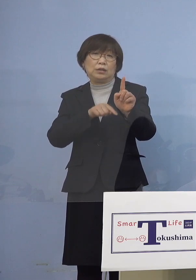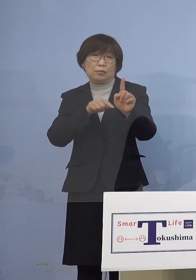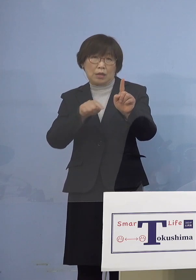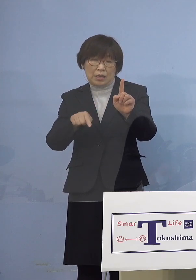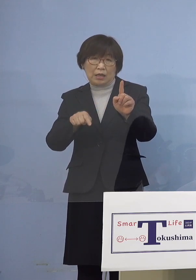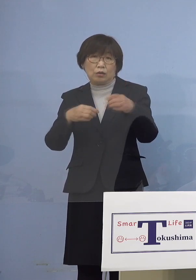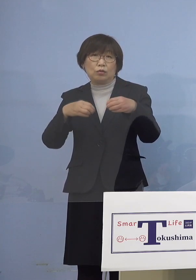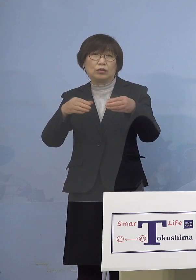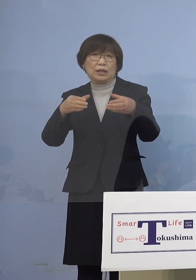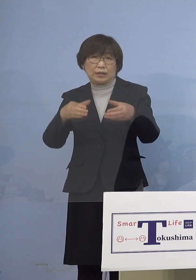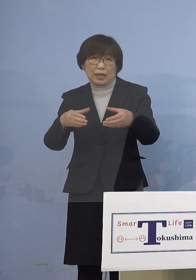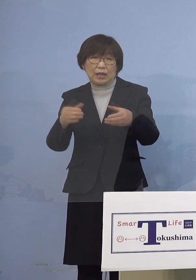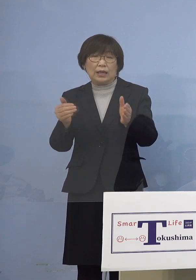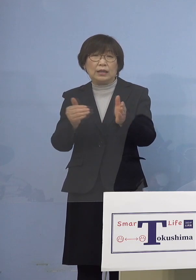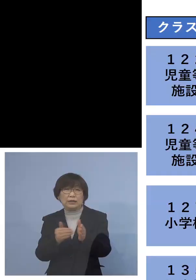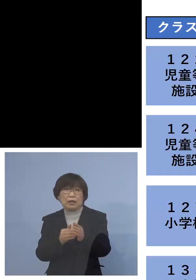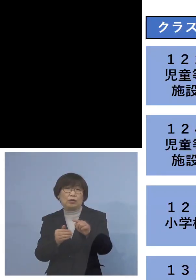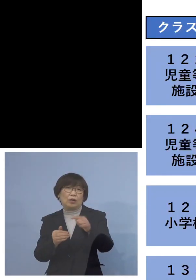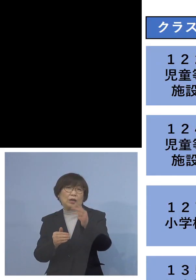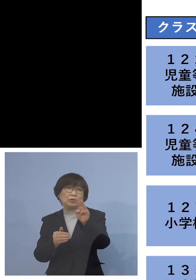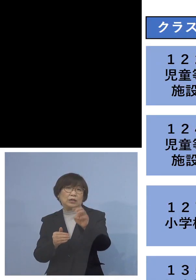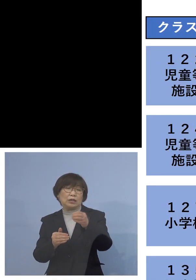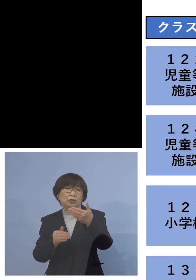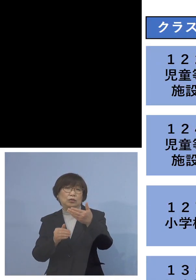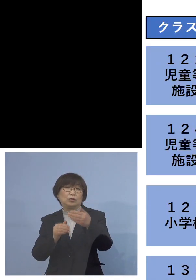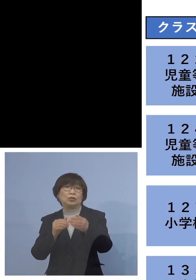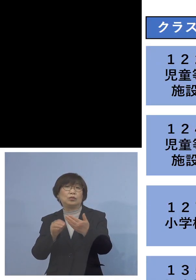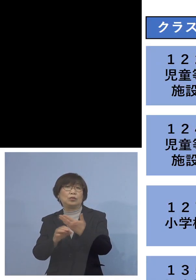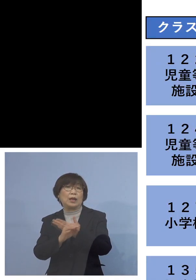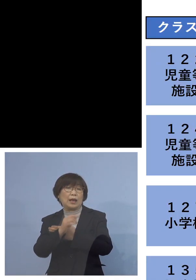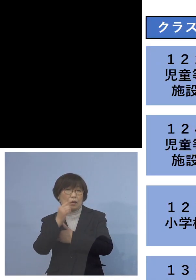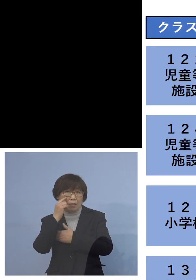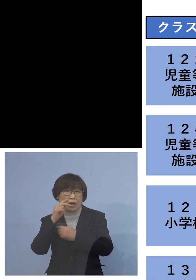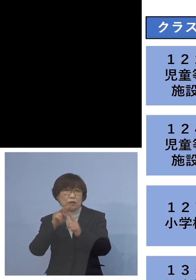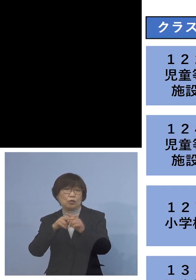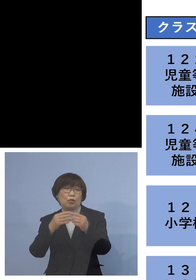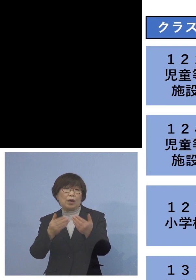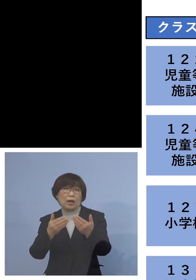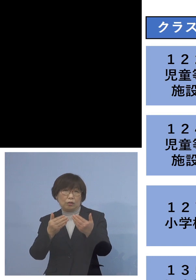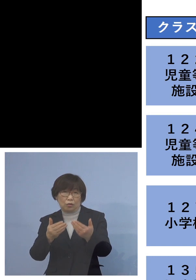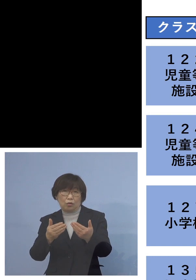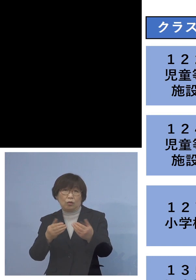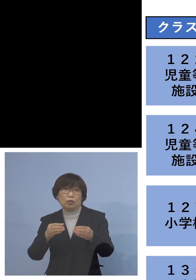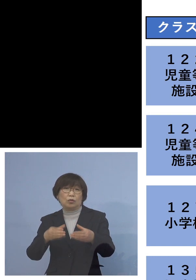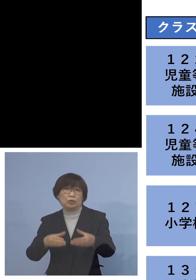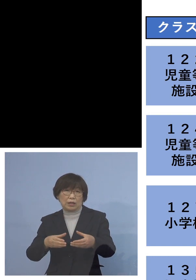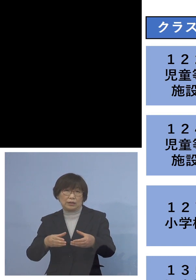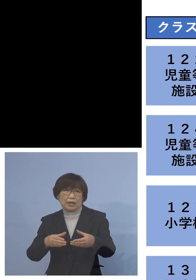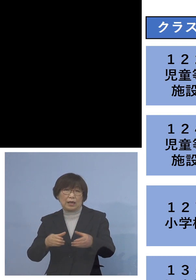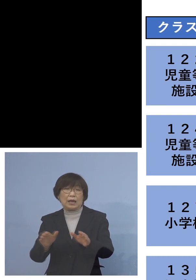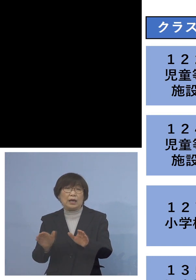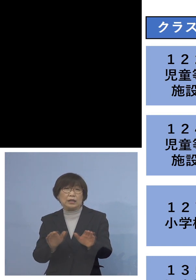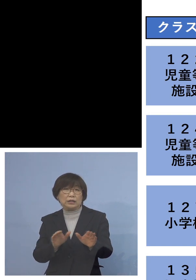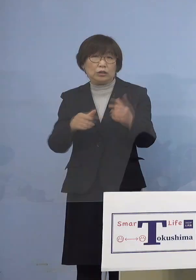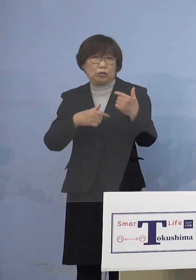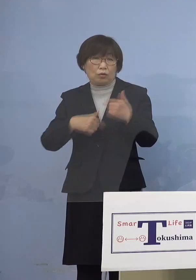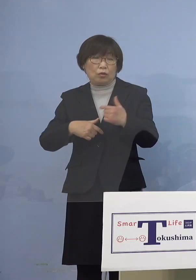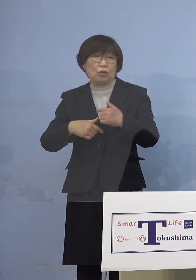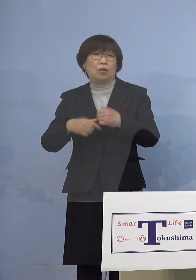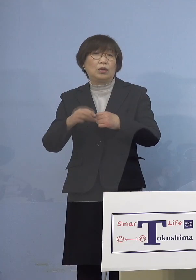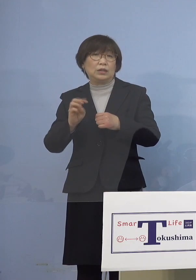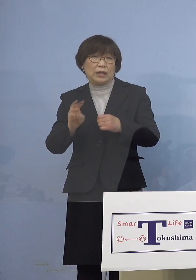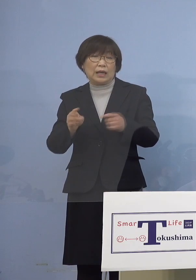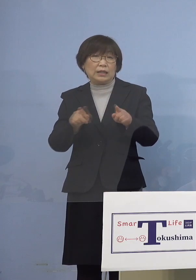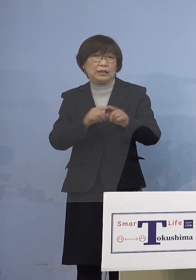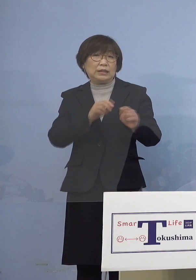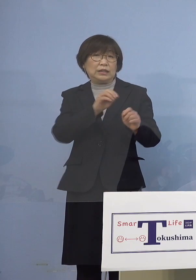最後は「139例目小学校関連クラスター 」 児童3名、二次感染2名、同居のご家族